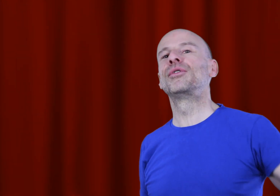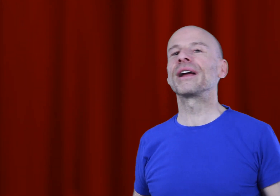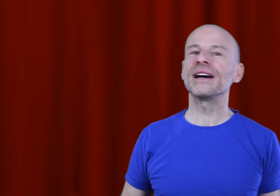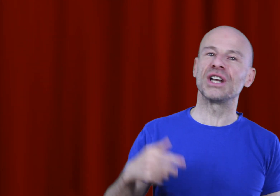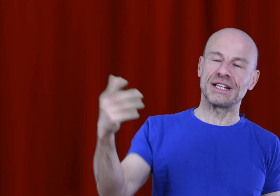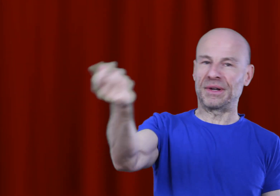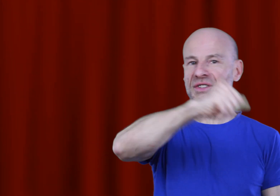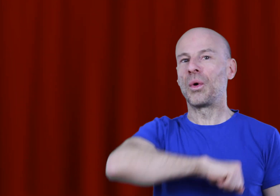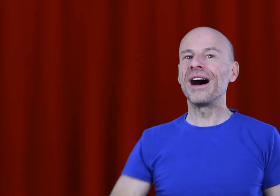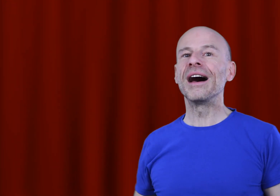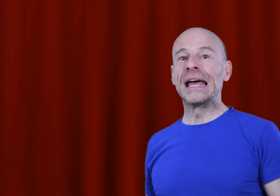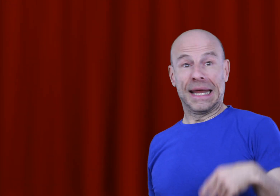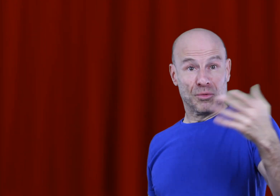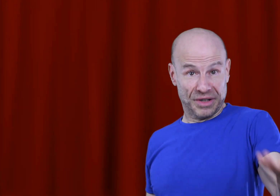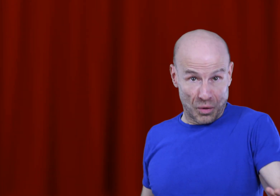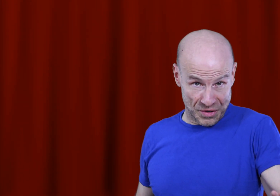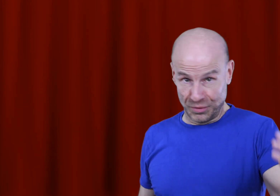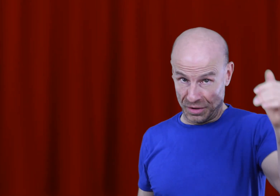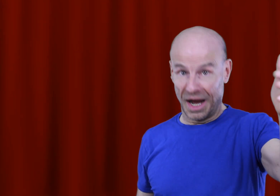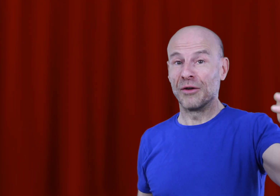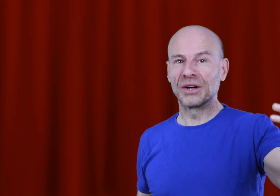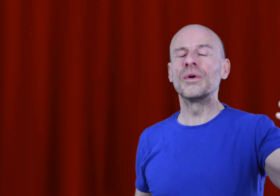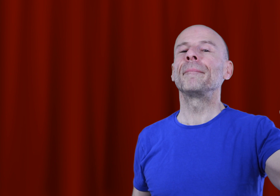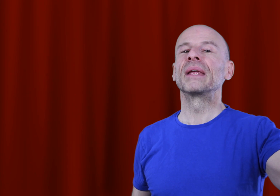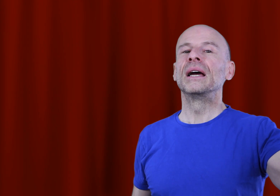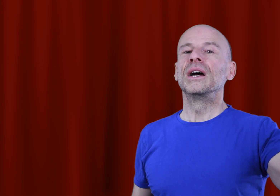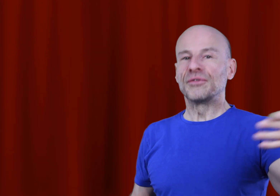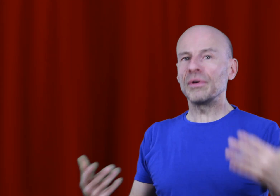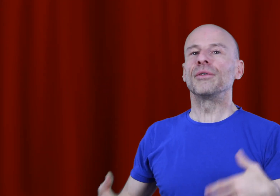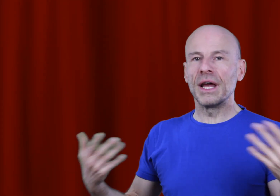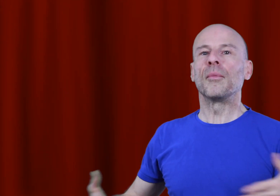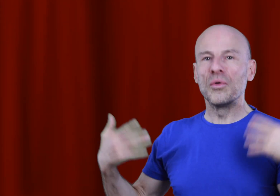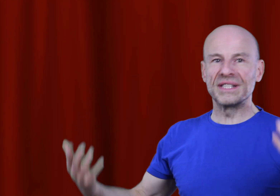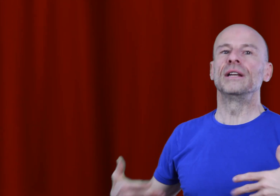blocages, la respiration HA et mon bruit rose pour ‘Aumakua font régulièrement l’objet